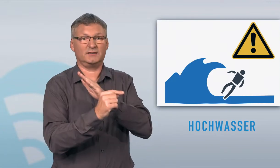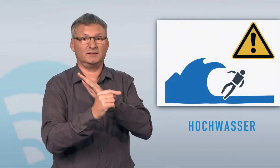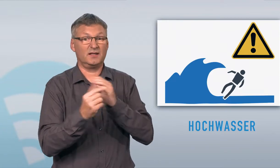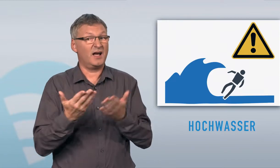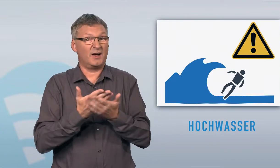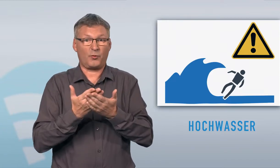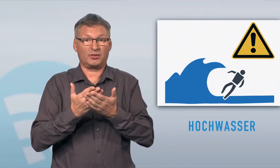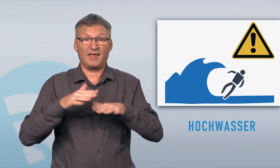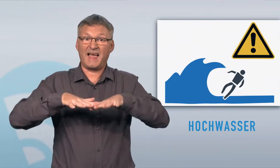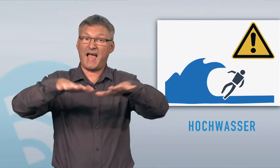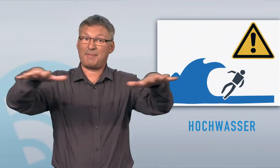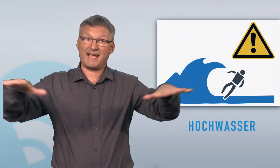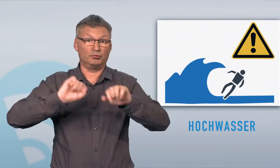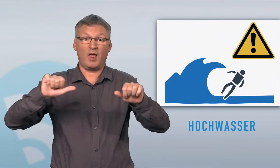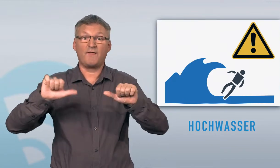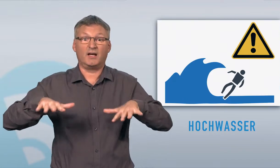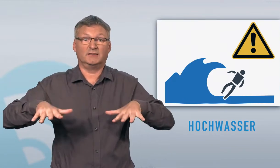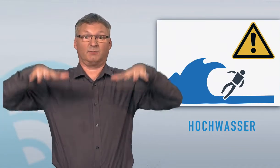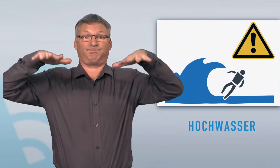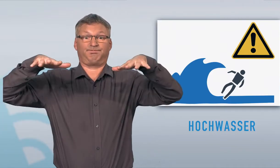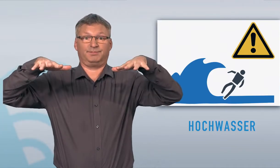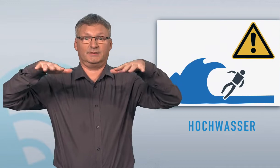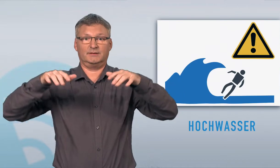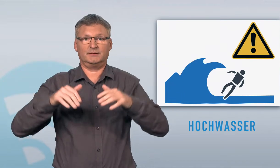Grossflächiges Gebiet kann bei Hochwasser überschwemmt werden.